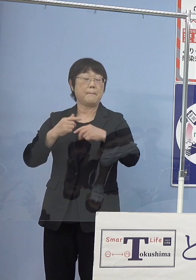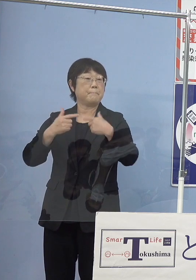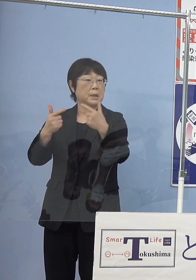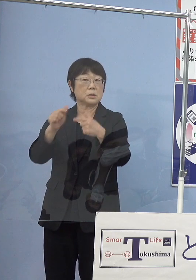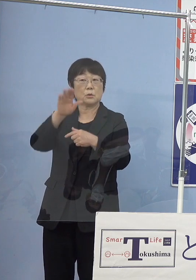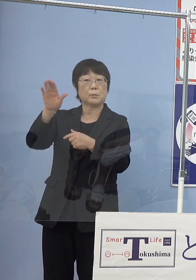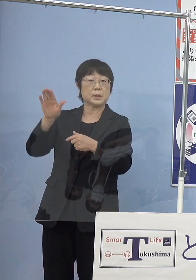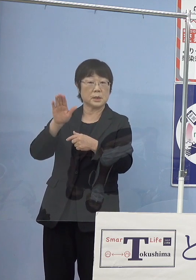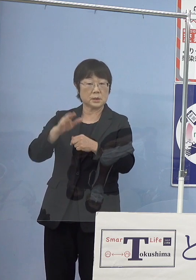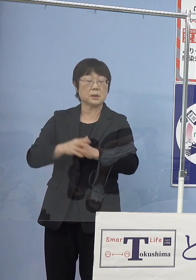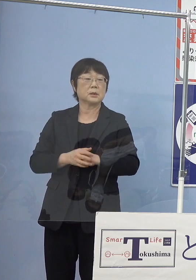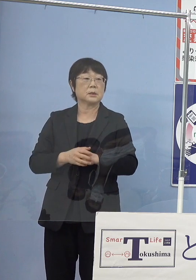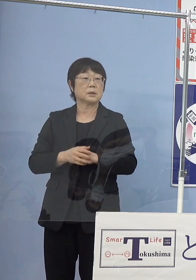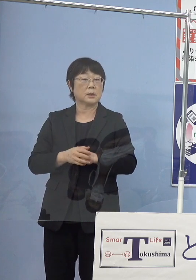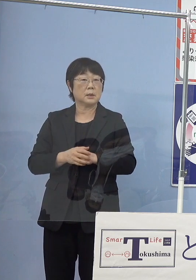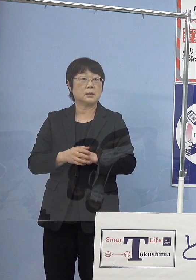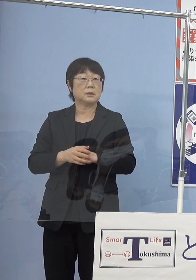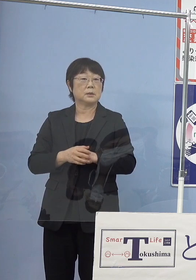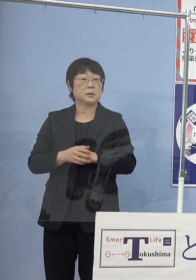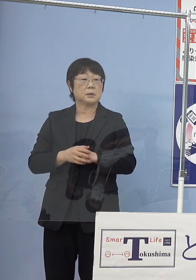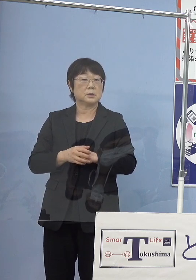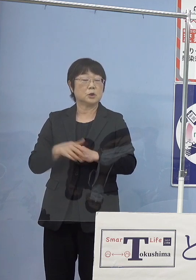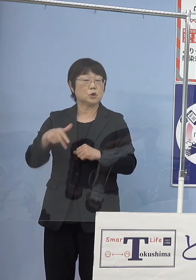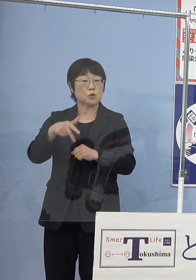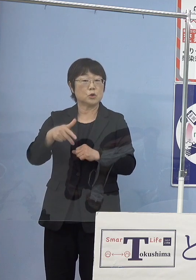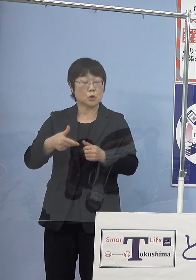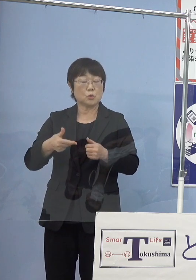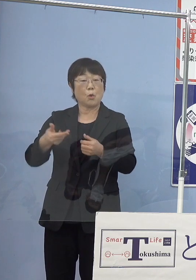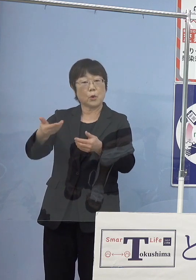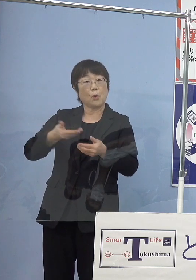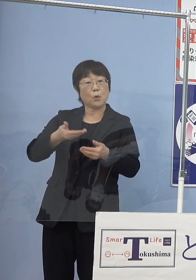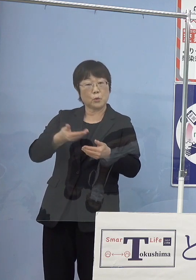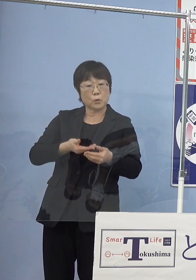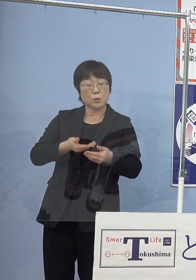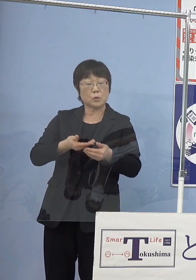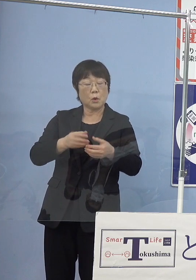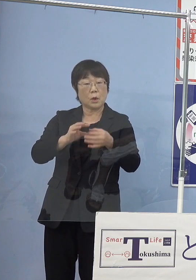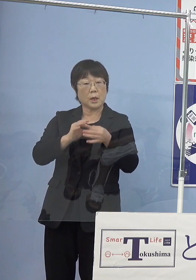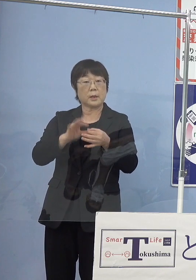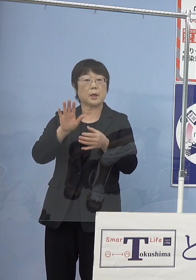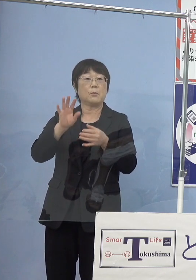どのくらい水素の供給との関係とか ございますので